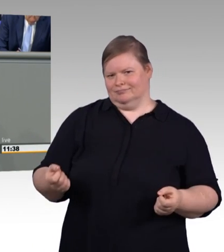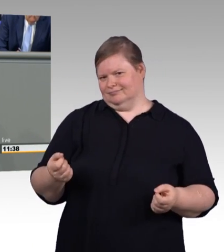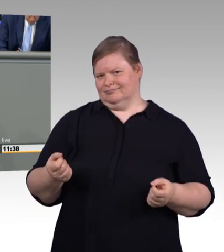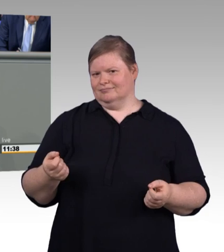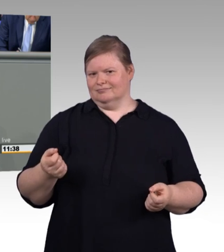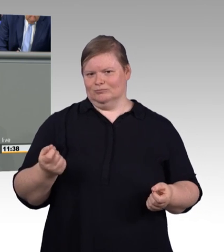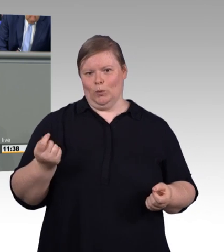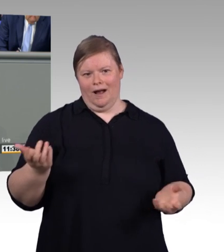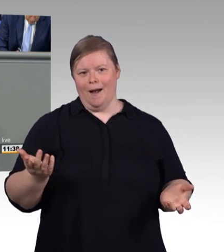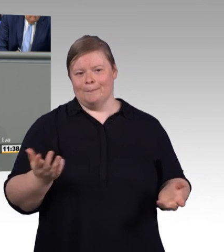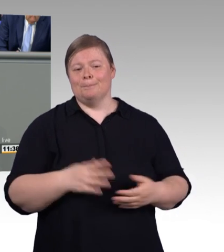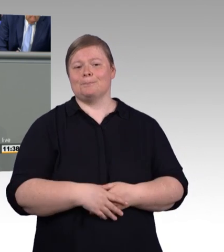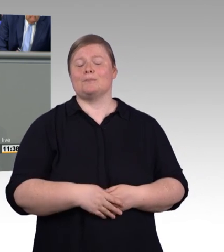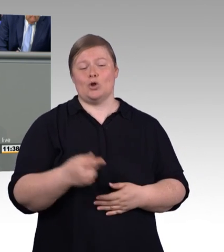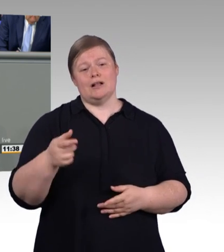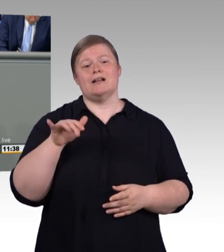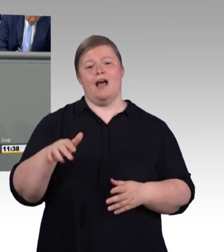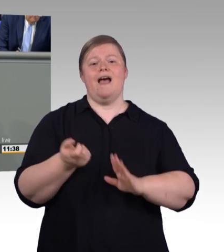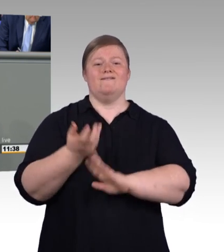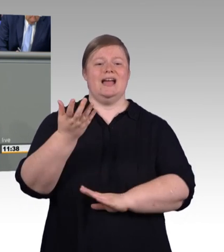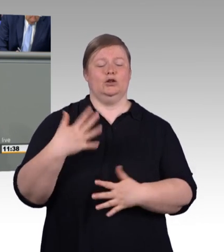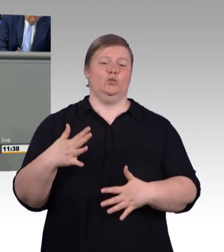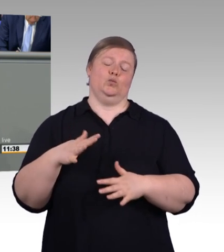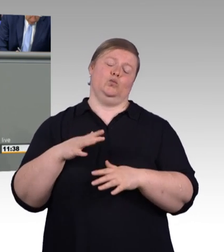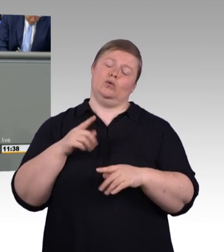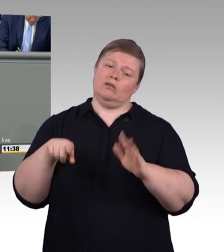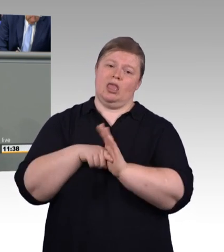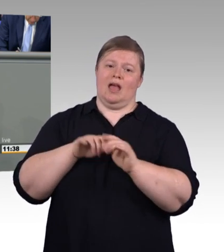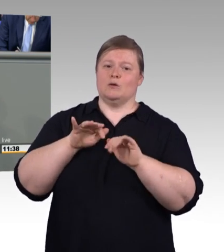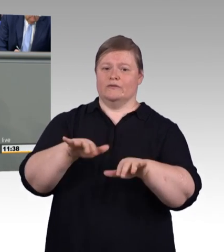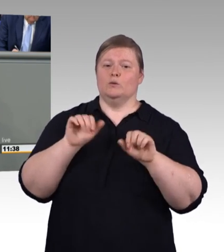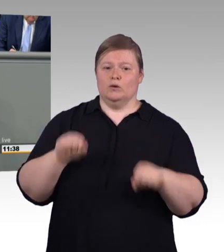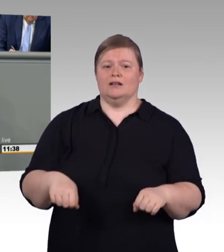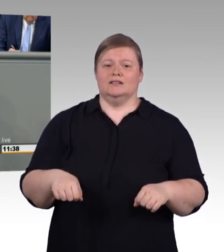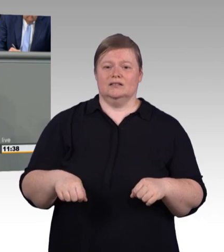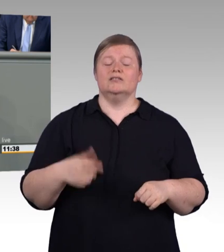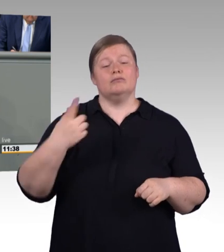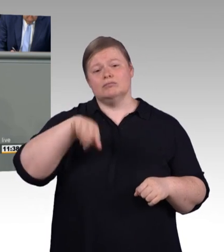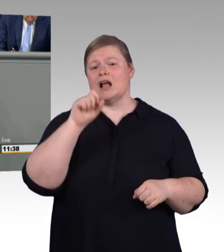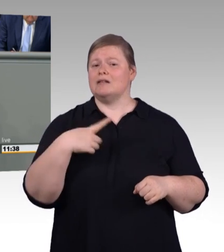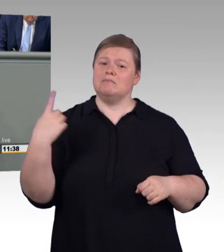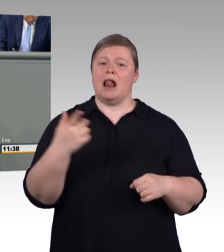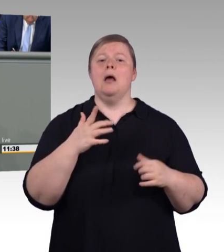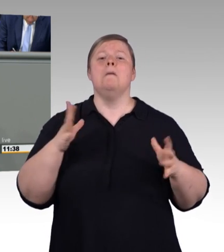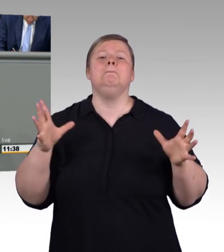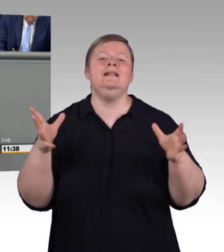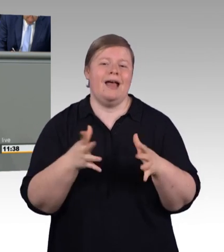interessanterweise ein Problem mit der Mindestvergütung. Sie befürchten für einige Branchen eine Verschlechterung. Nach aktueller Rechtsprechung